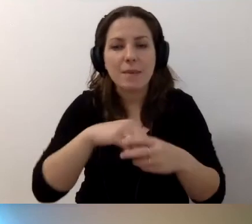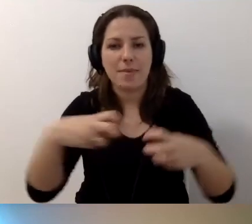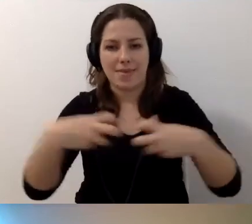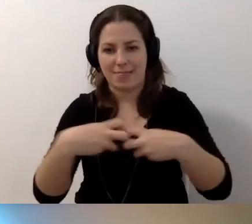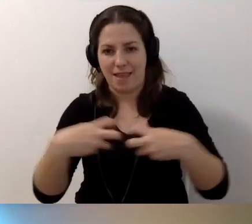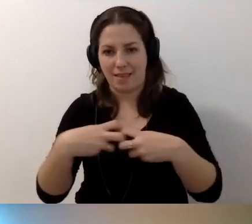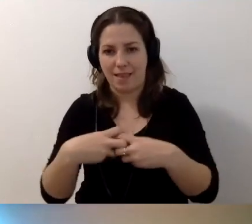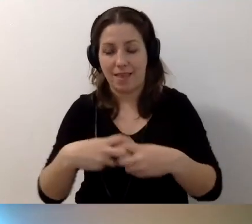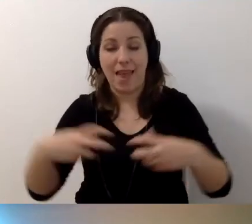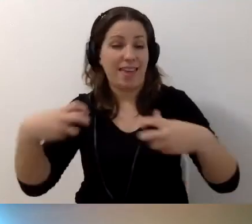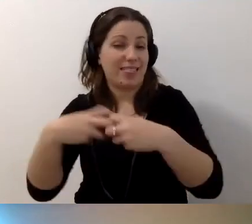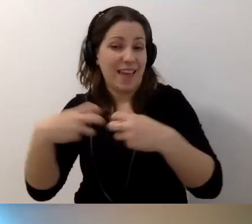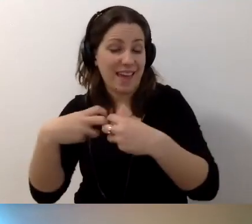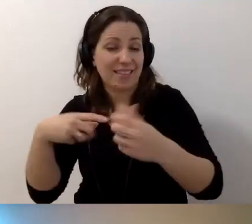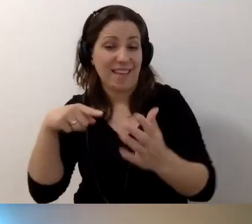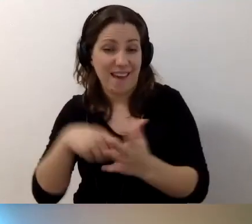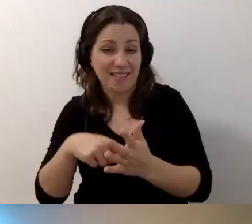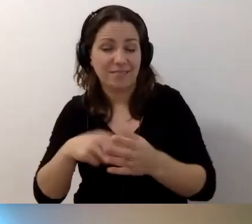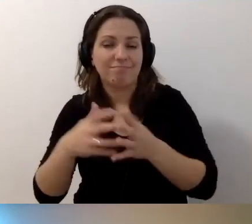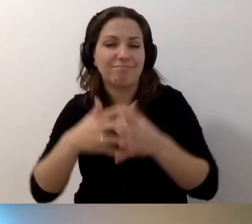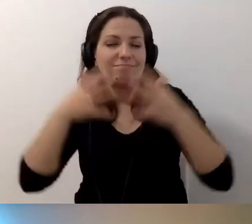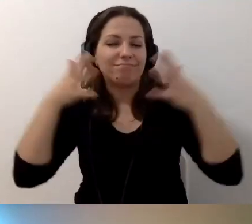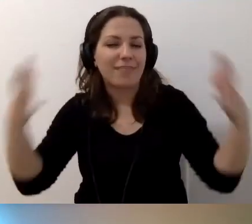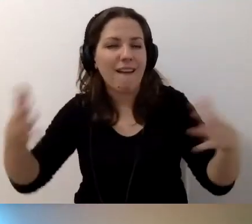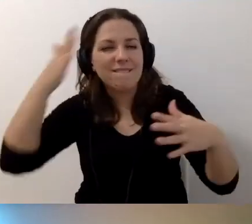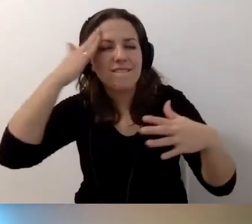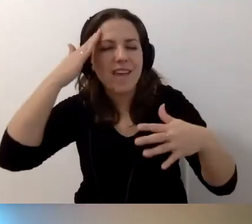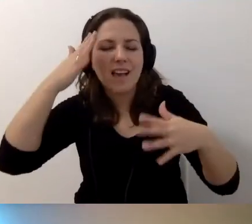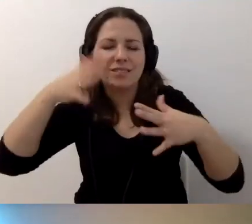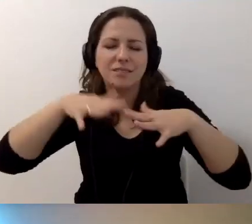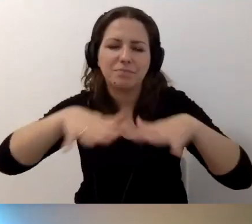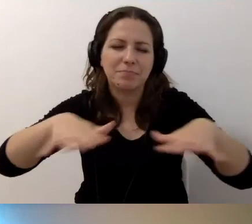Internet pod tym względem jest kopalnią wiedzy. Zapraszamy do tego.